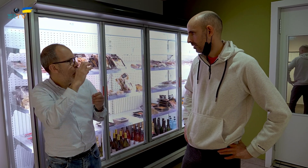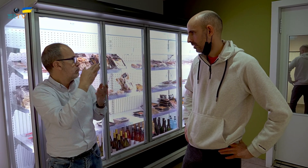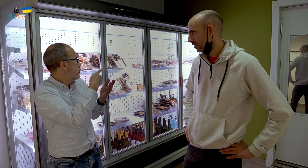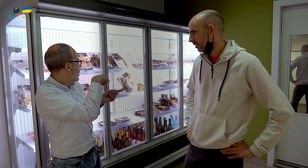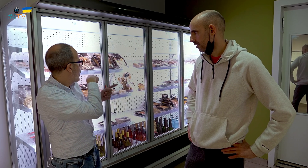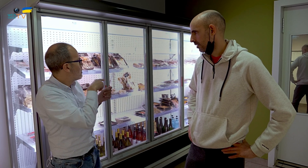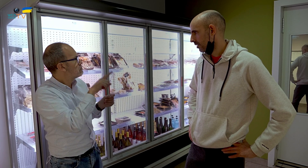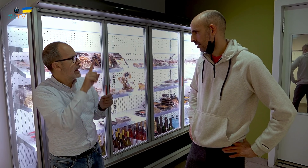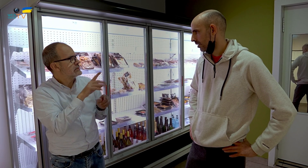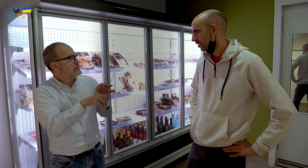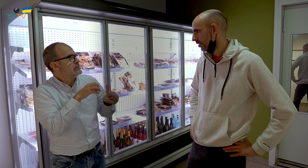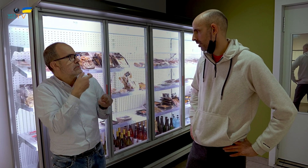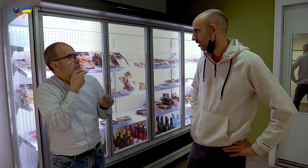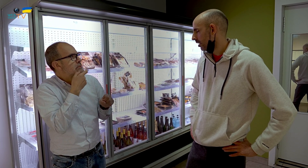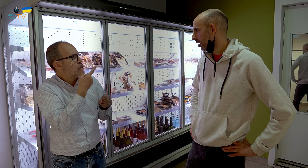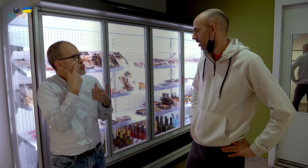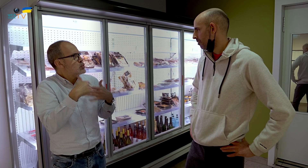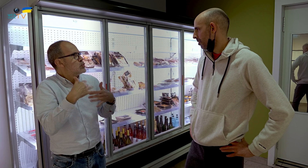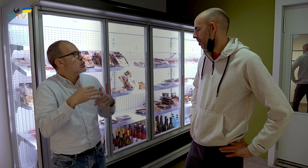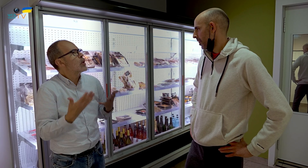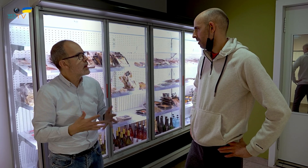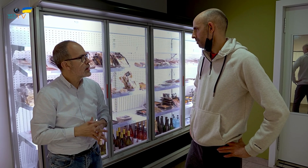¿Cuál es el alimento que más gusta y es más consumido?